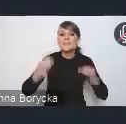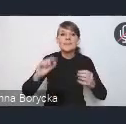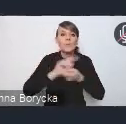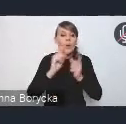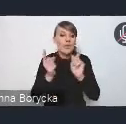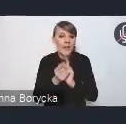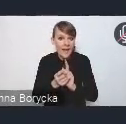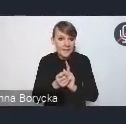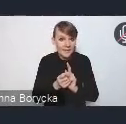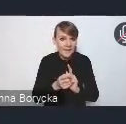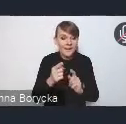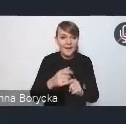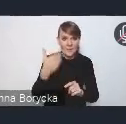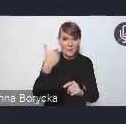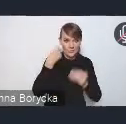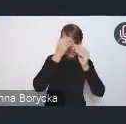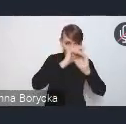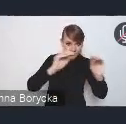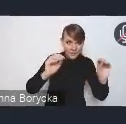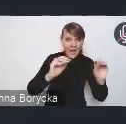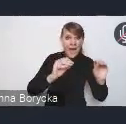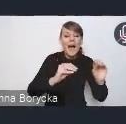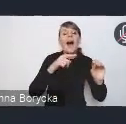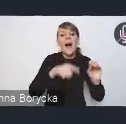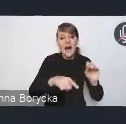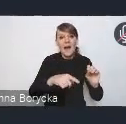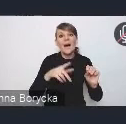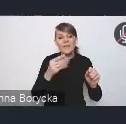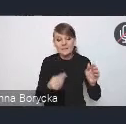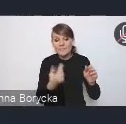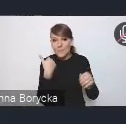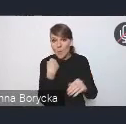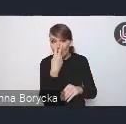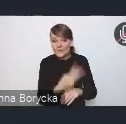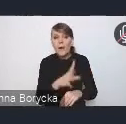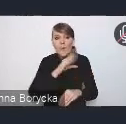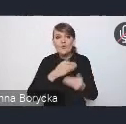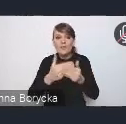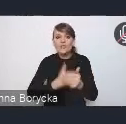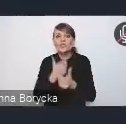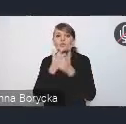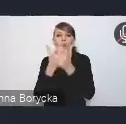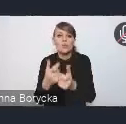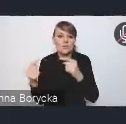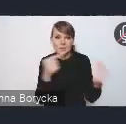była możliwość wcześniejszego zgłoszenia się do dyskusji, to chciałem poinformować, że do tej pory,